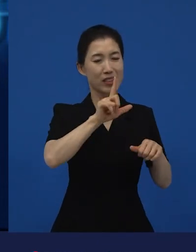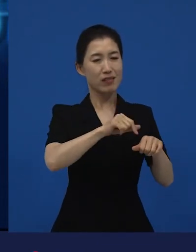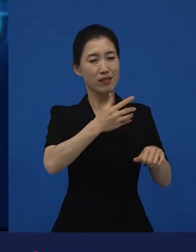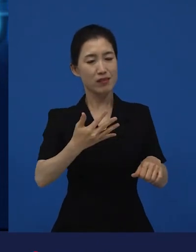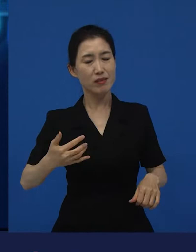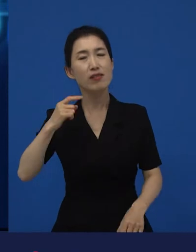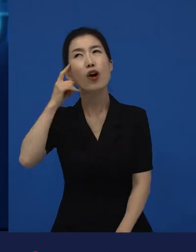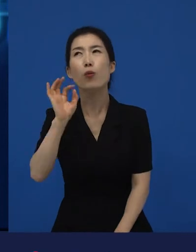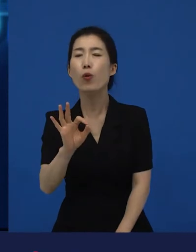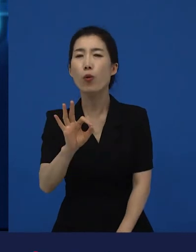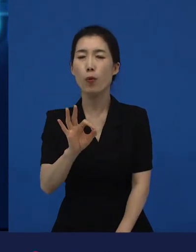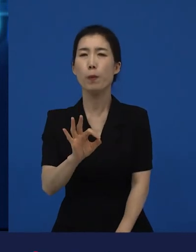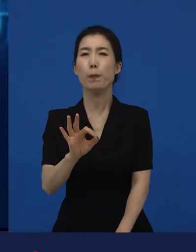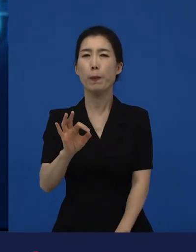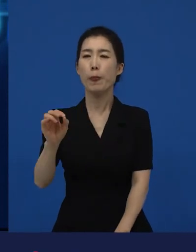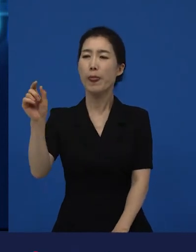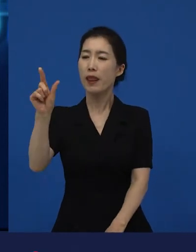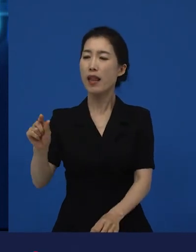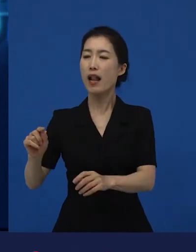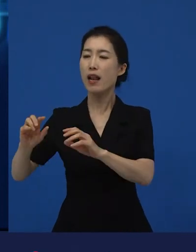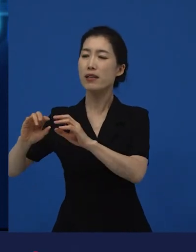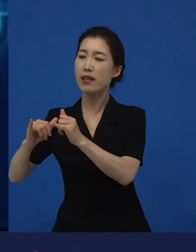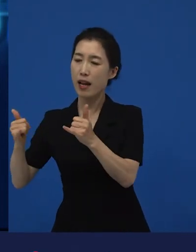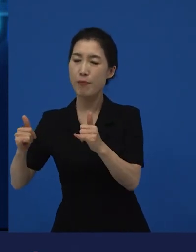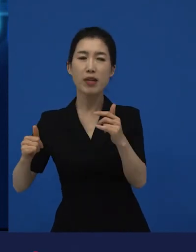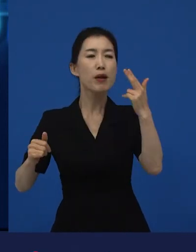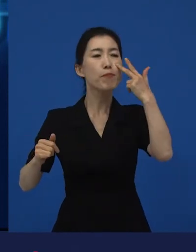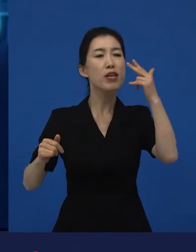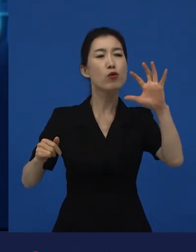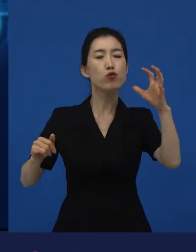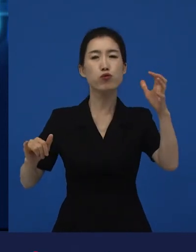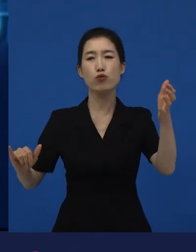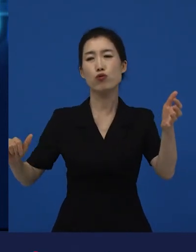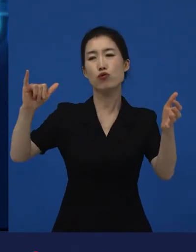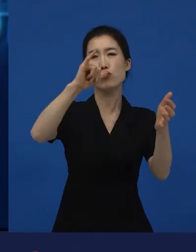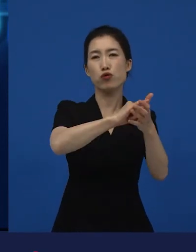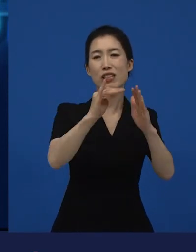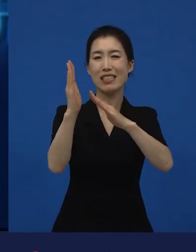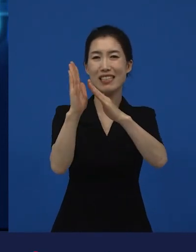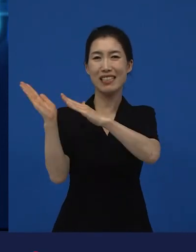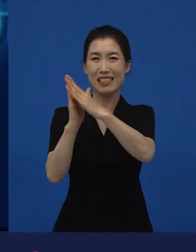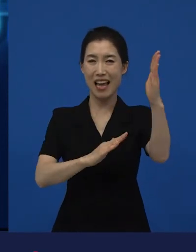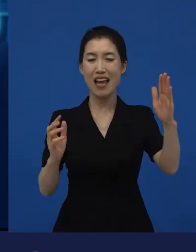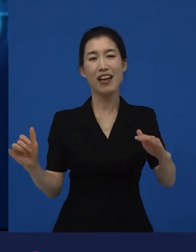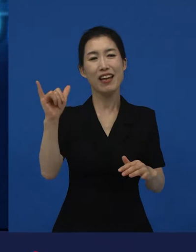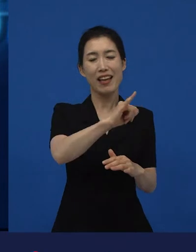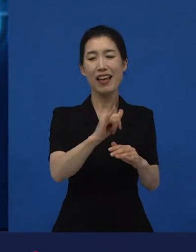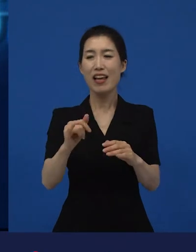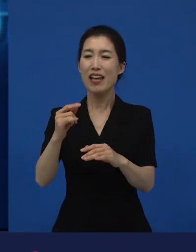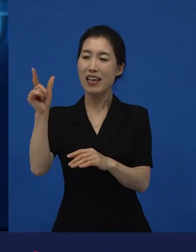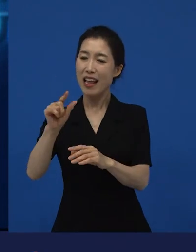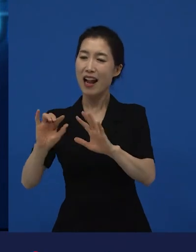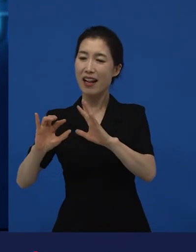미국에 넘어간 이민자들, 이탈리아 이민자들의 어떤 가족이야기